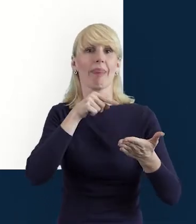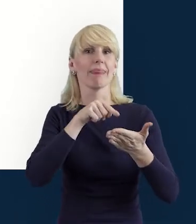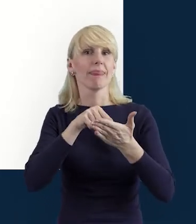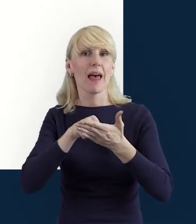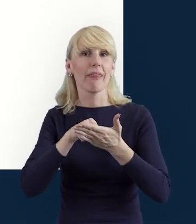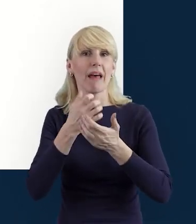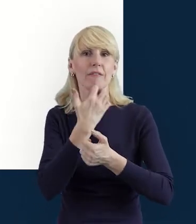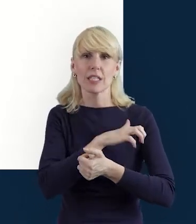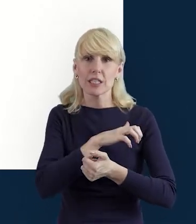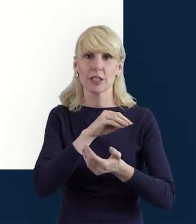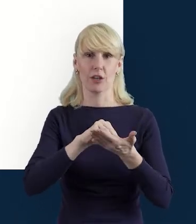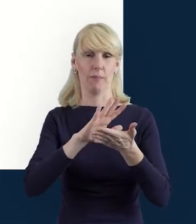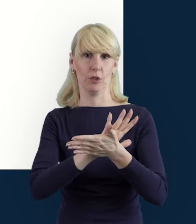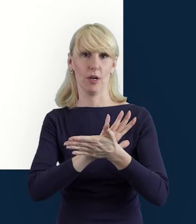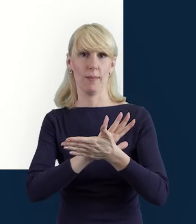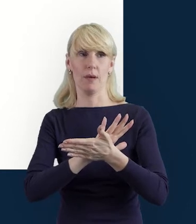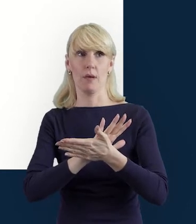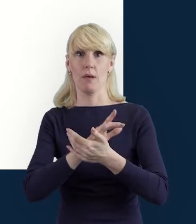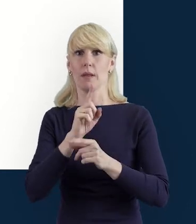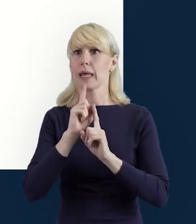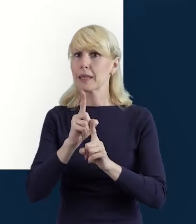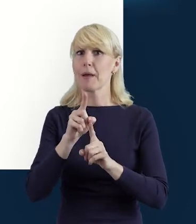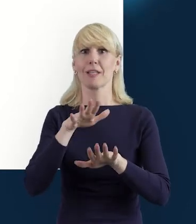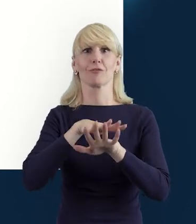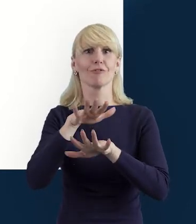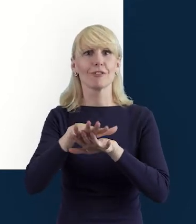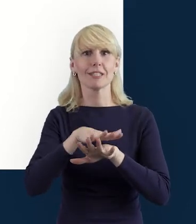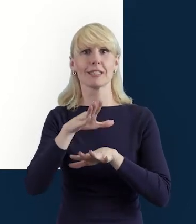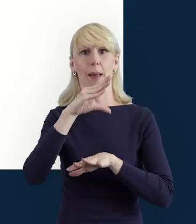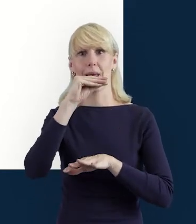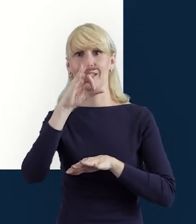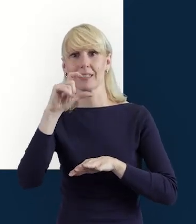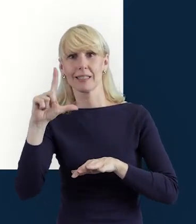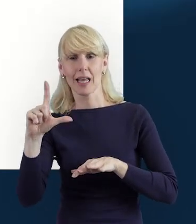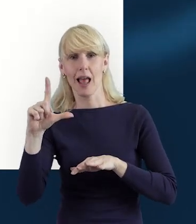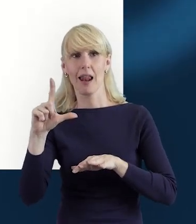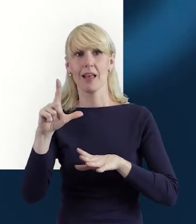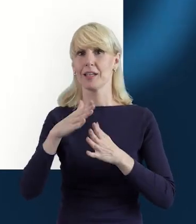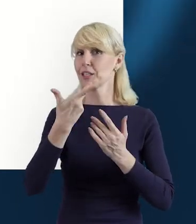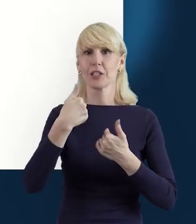wówczas system zakomunikuje nam ten fakt i nie pozwoli zapisać danych.